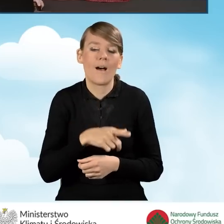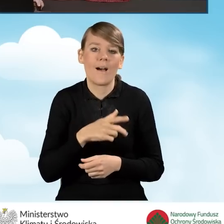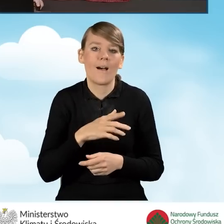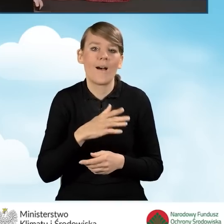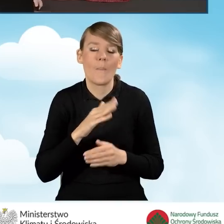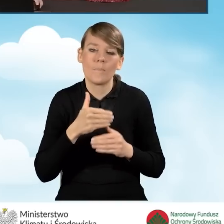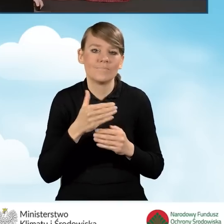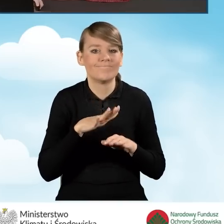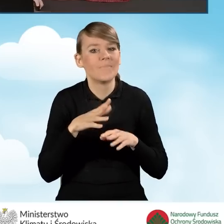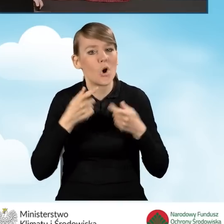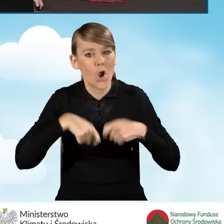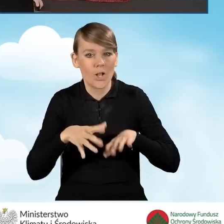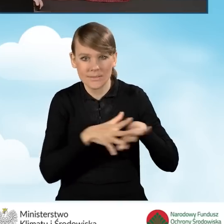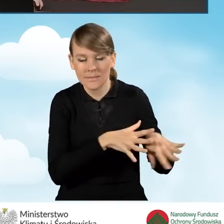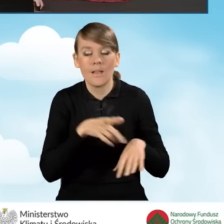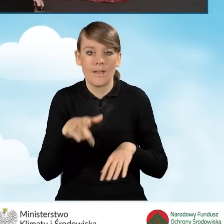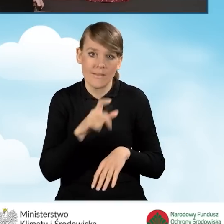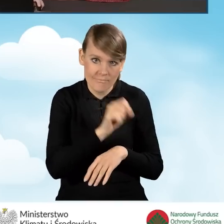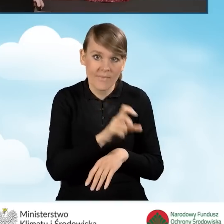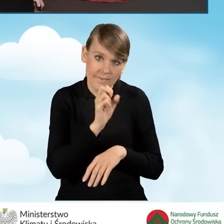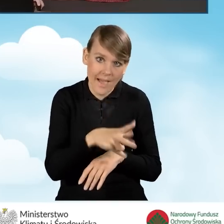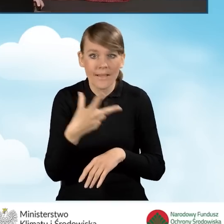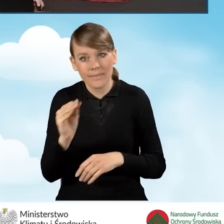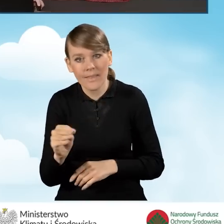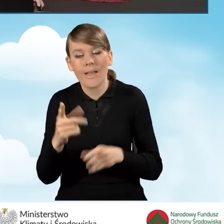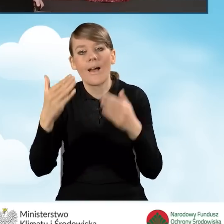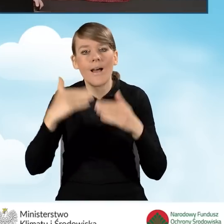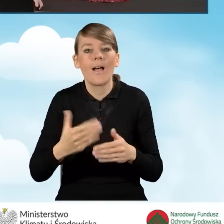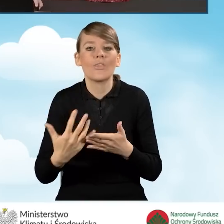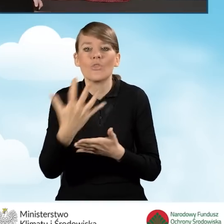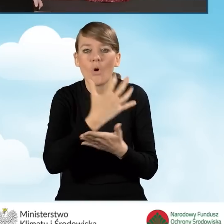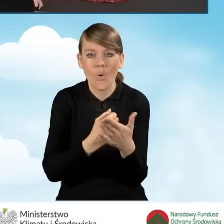i wykazać się dochodem, który w przypadku trzeciej części nie może przekroczyć